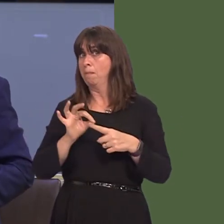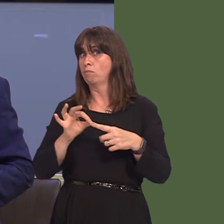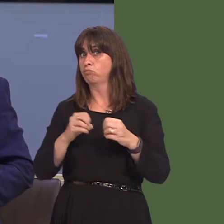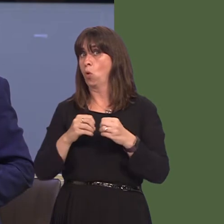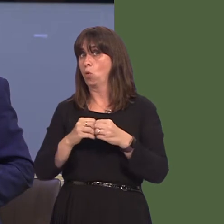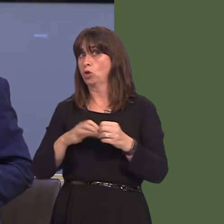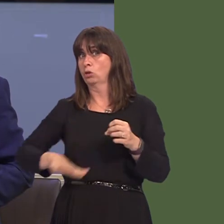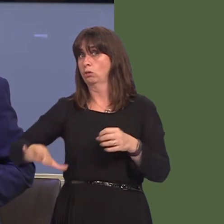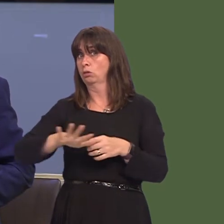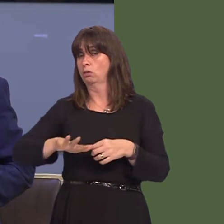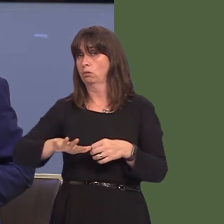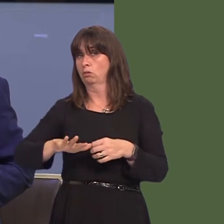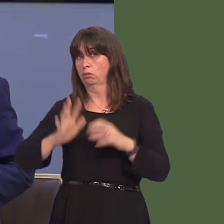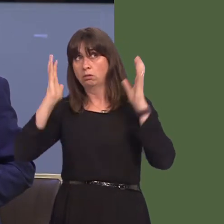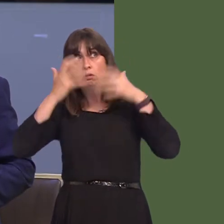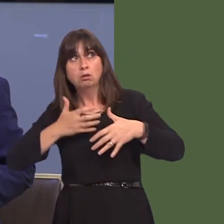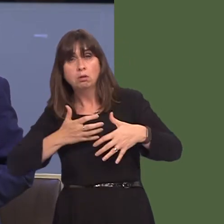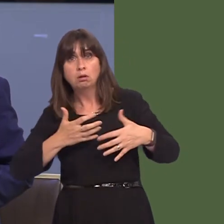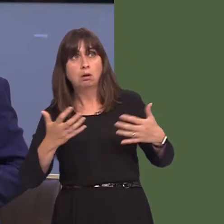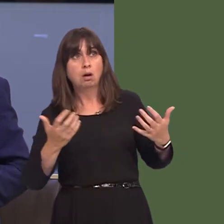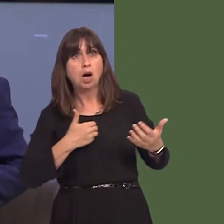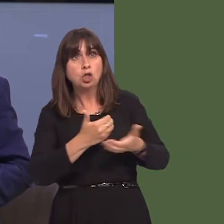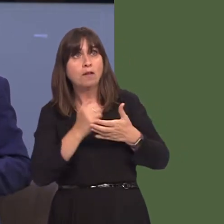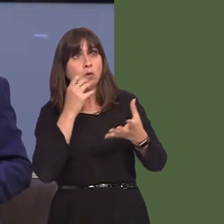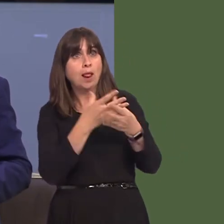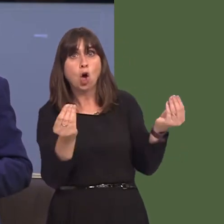at israddio ysbyty Llwynhelyg, sydd yn annerbyniol i'r bobl rwy'n eu cynrychioli. A ydych chi